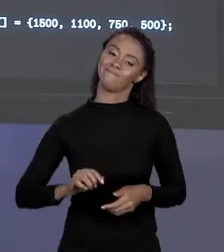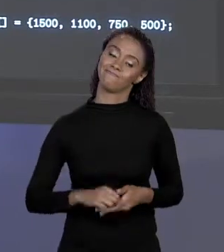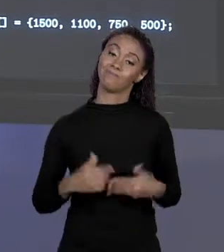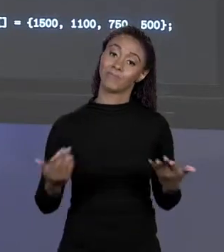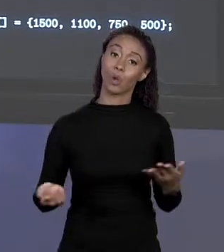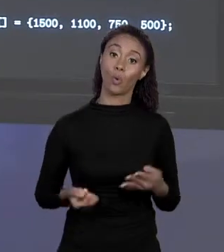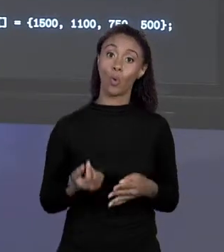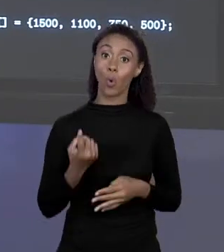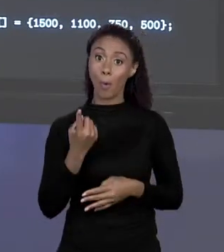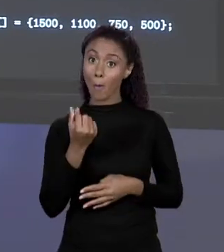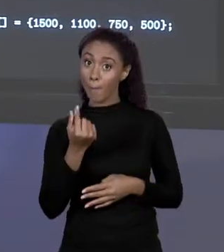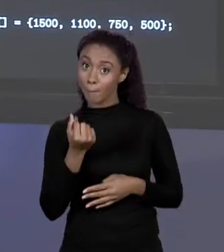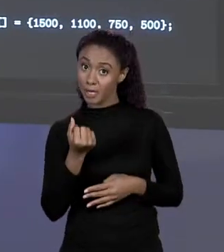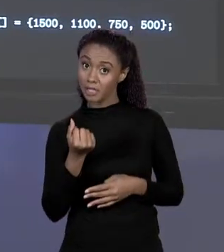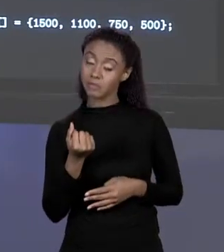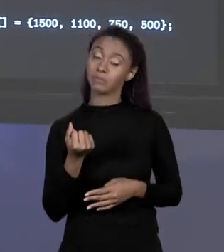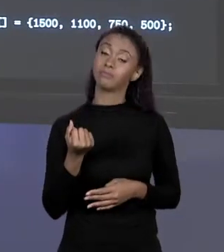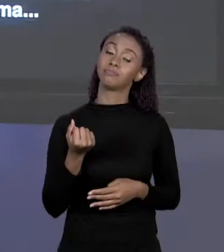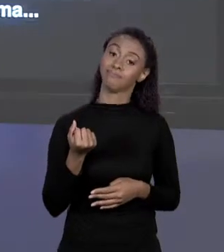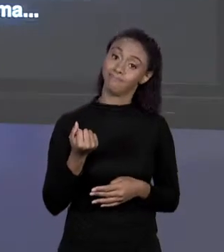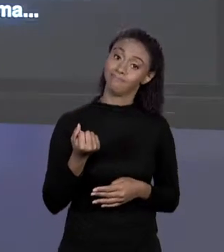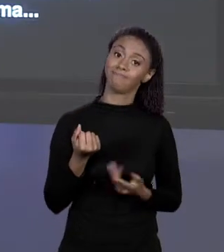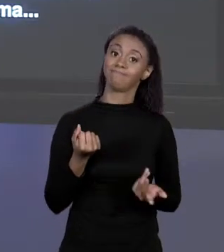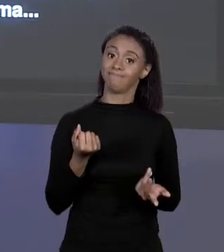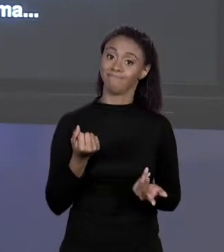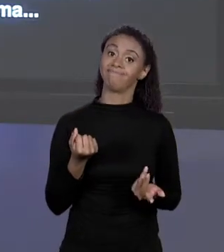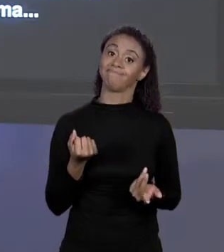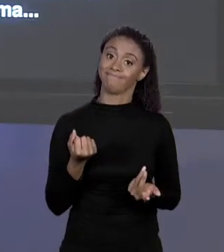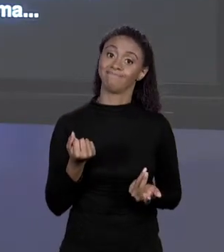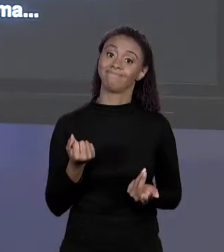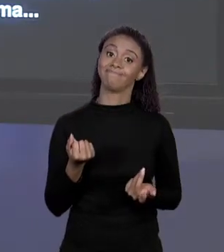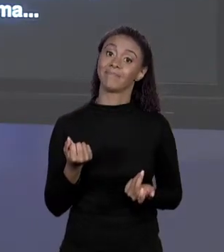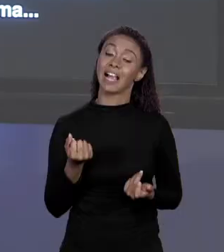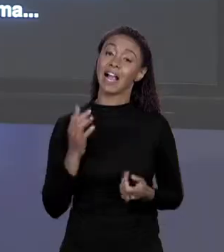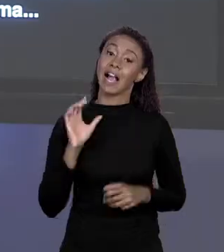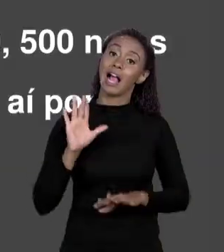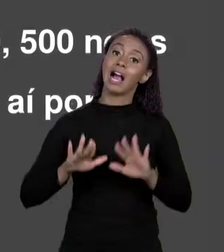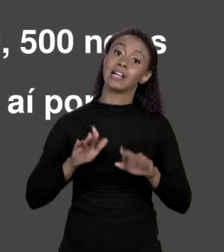PAGA EM ALGUNS CASOS É DEIXAR O CÓDIGO MAIS ENXUTO. E O QUE